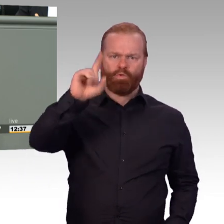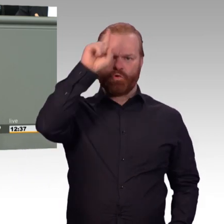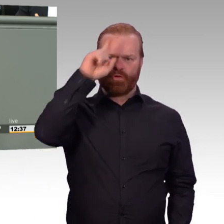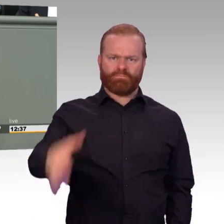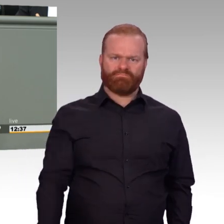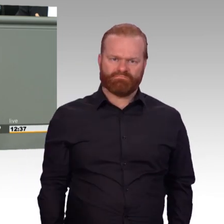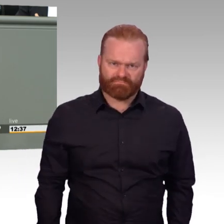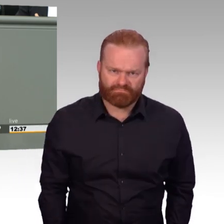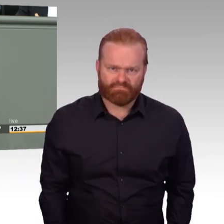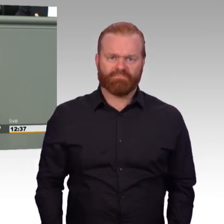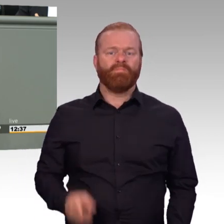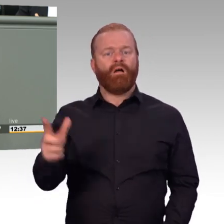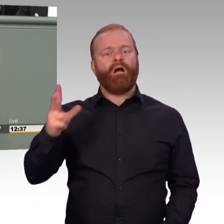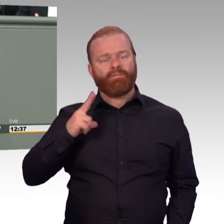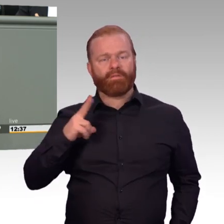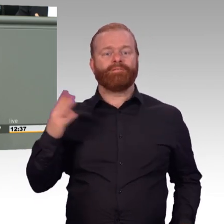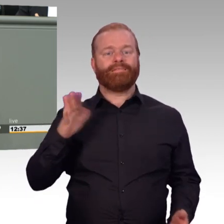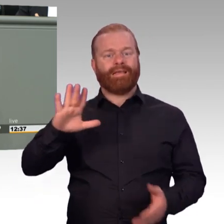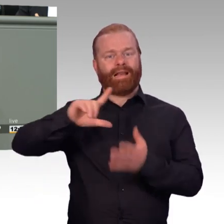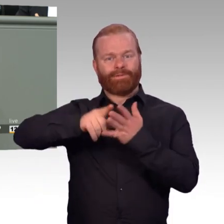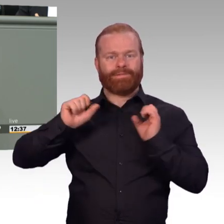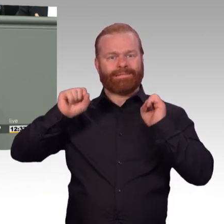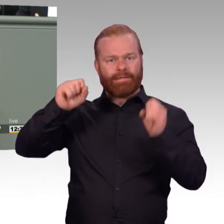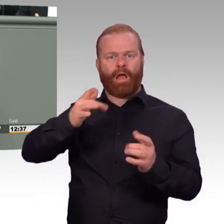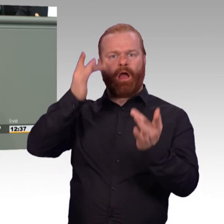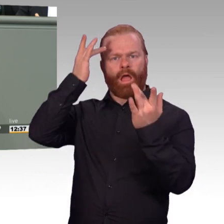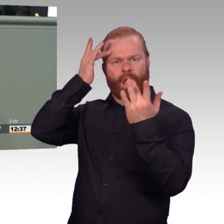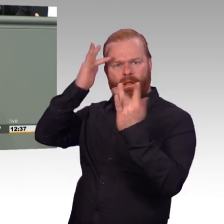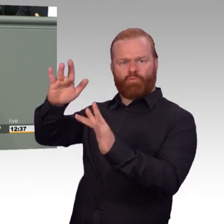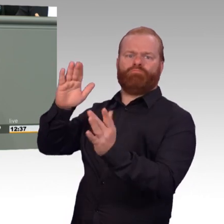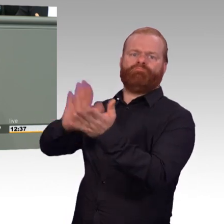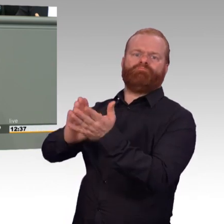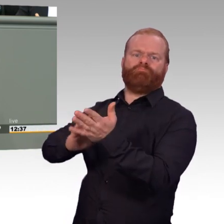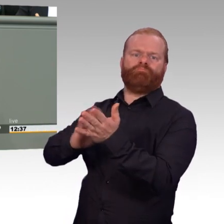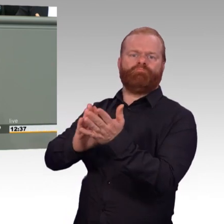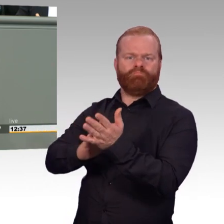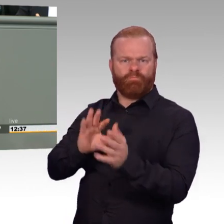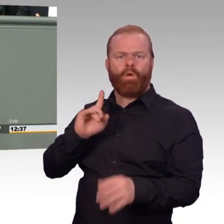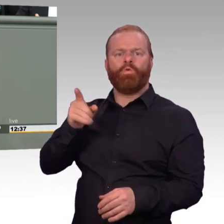über besondere militärische Fähigkeiten verfügt bei uns jeder in dieser modernen Armee. (Beifall)